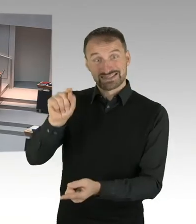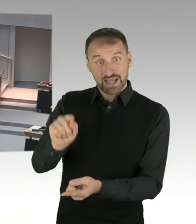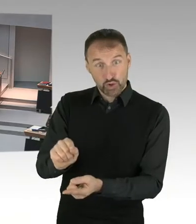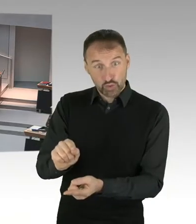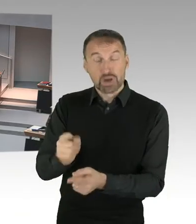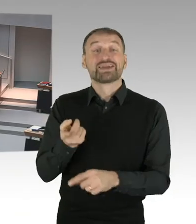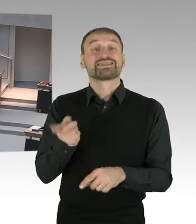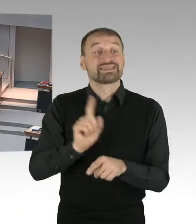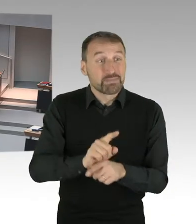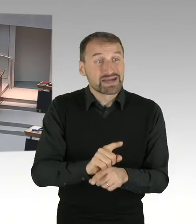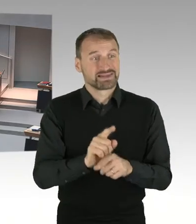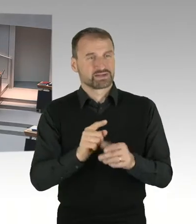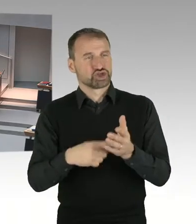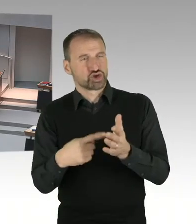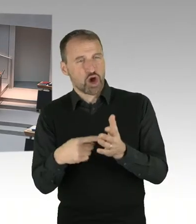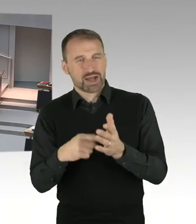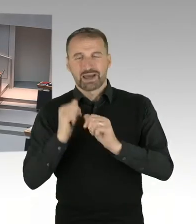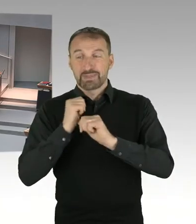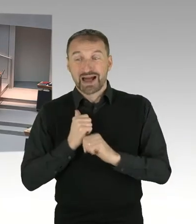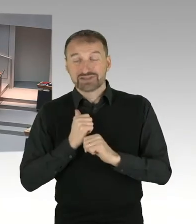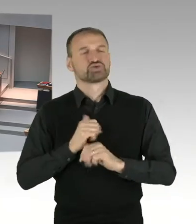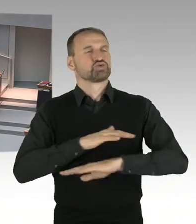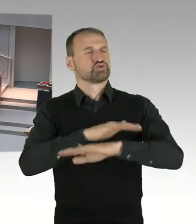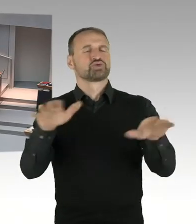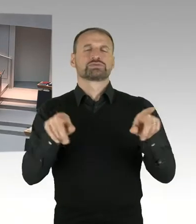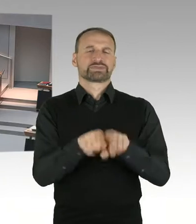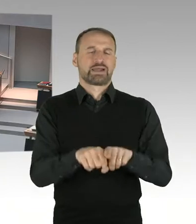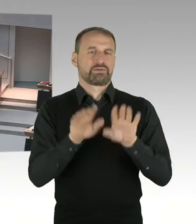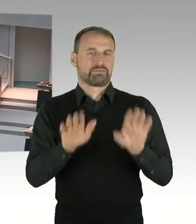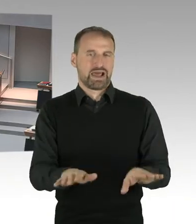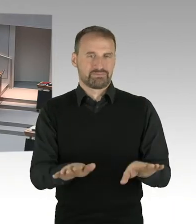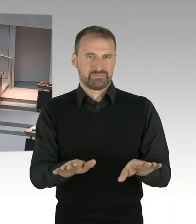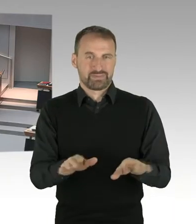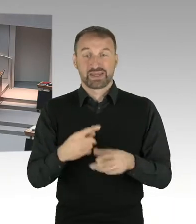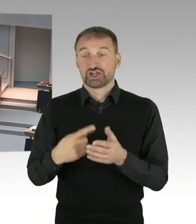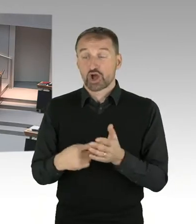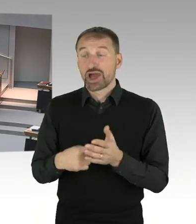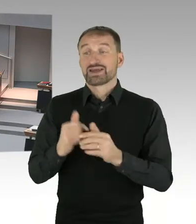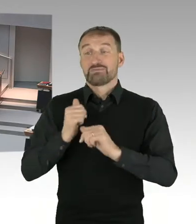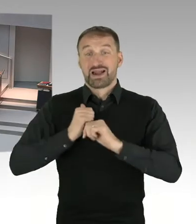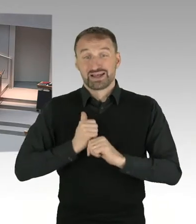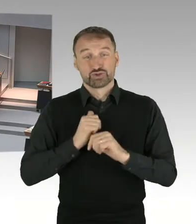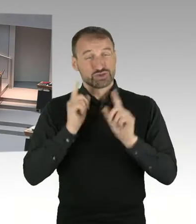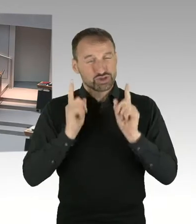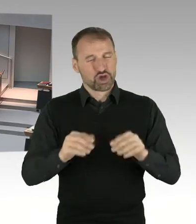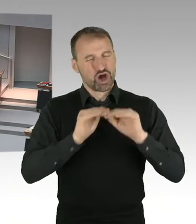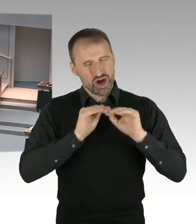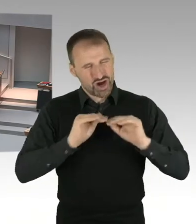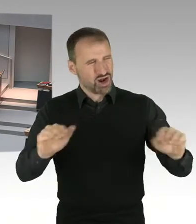ist die Aufkommensneutralität. Trotzdem ist es natürlich denkbar, dass es den einen oder anderen Fall gibt,